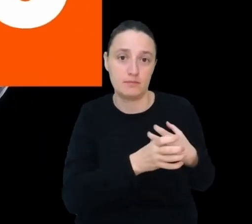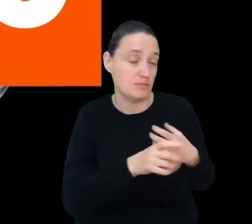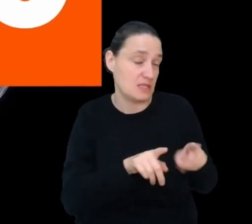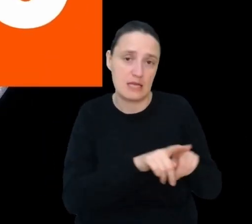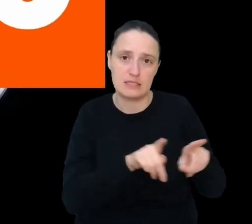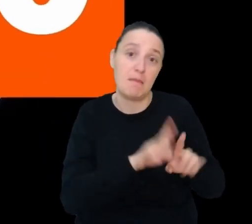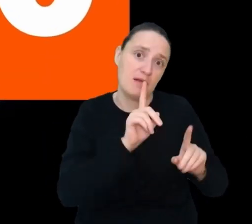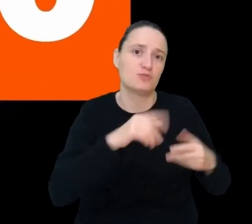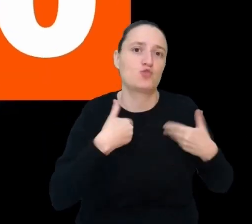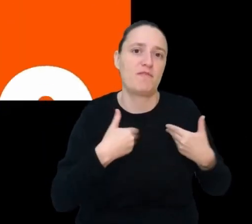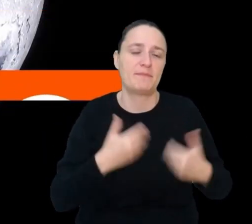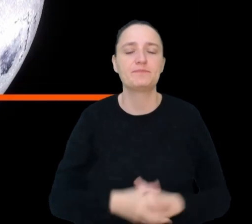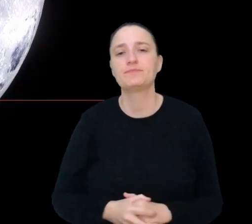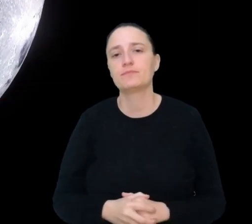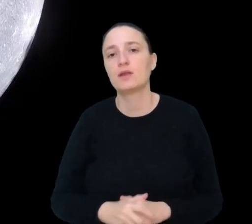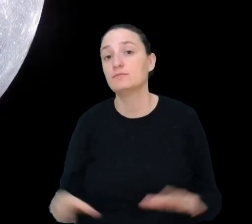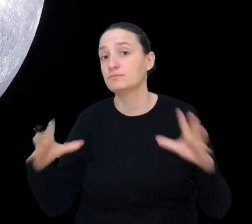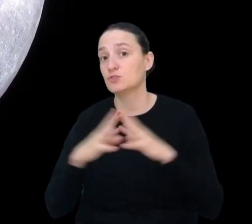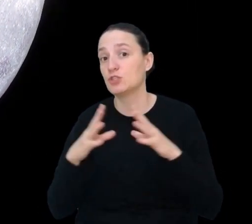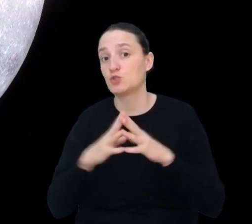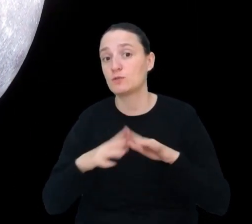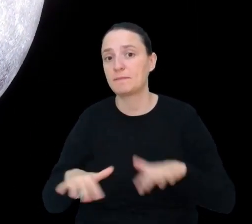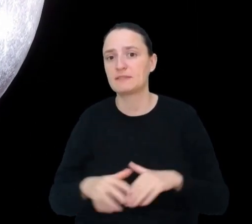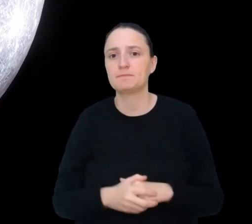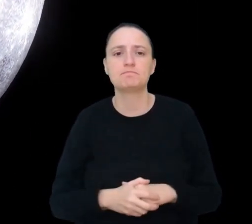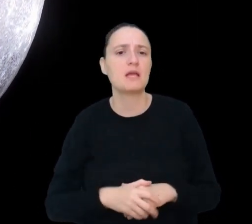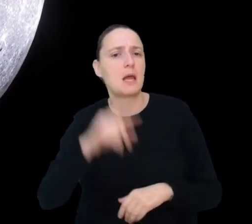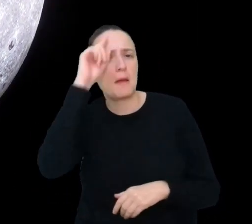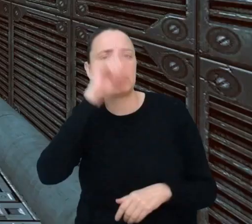Miejsce 10. Psycholog bazy księżycowej.